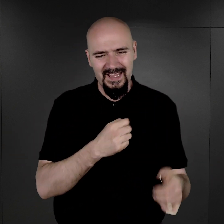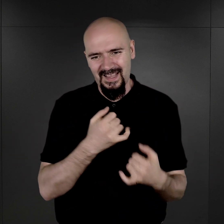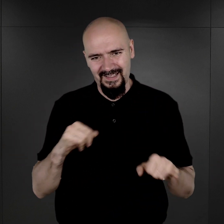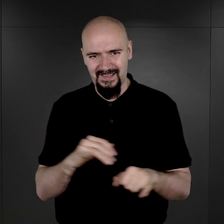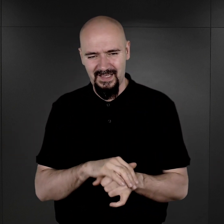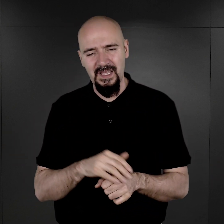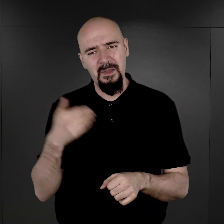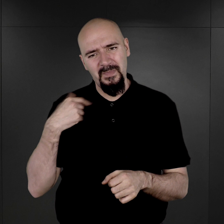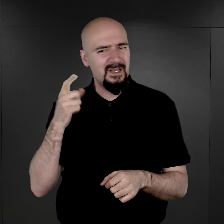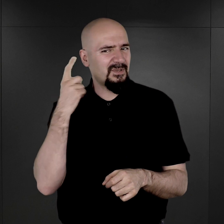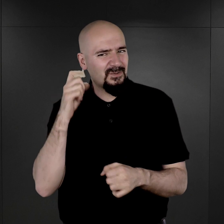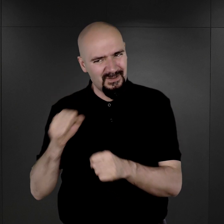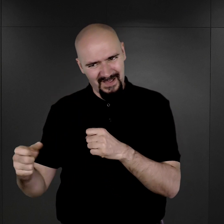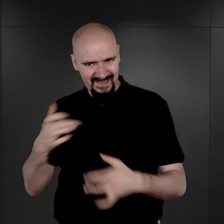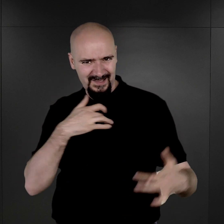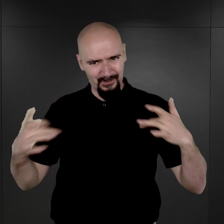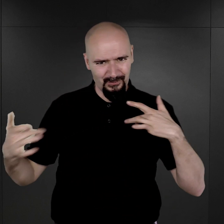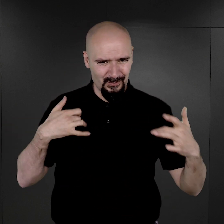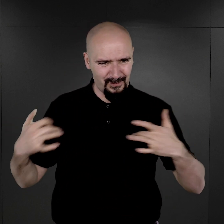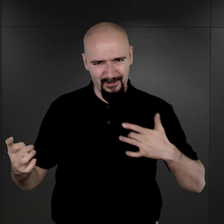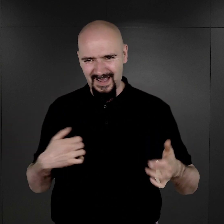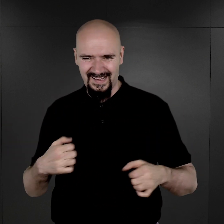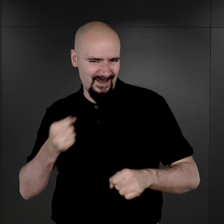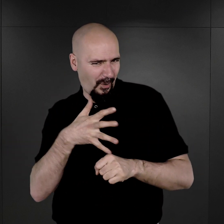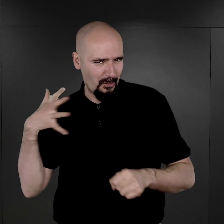byli przesłuchiwani, czasami bardzo brutalnie, byli torturowani.